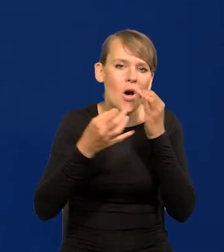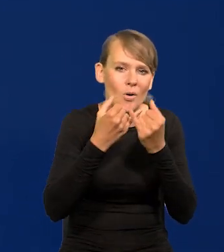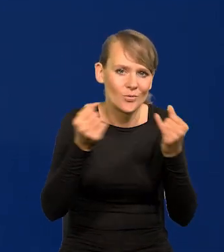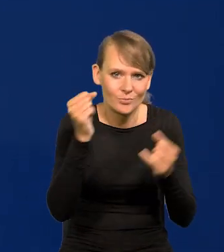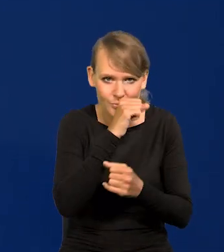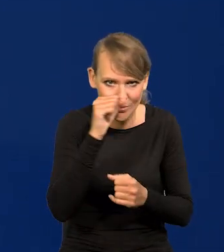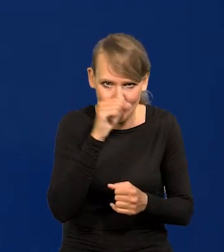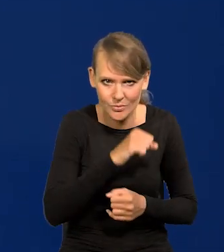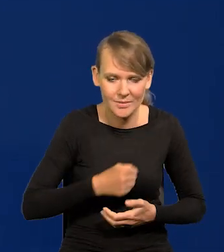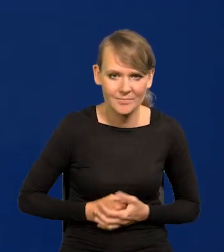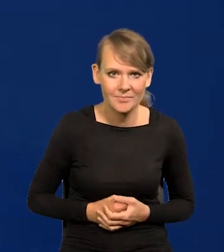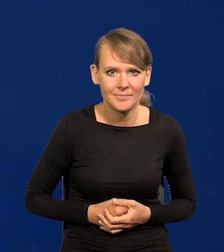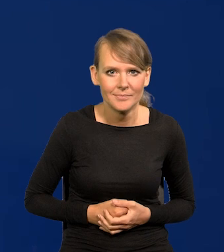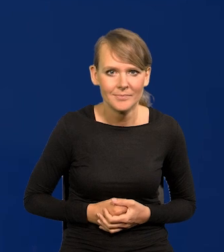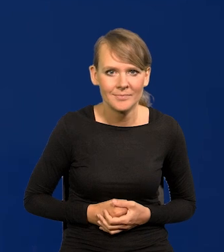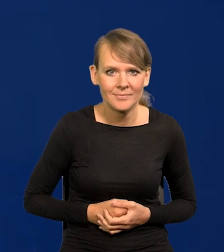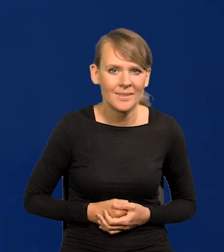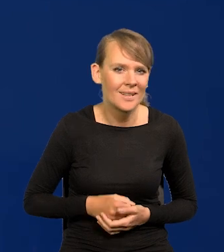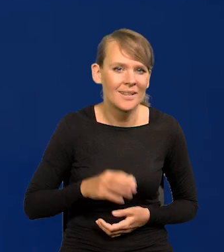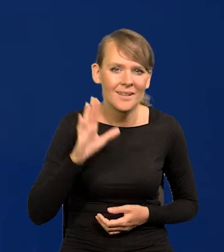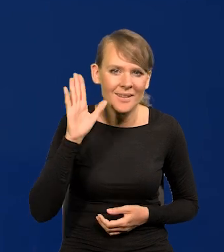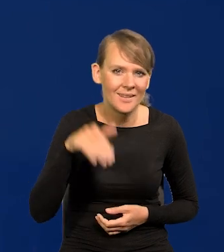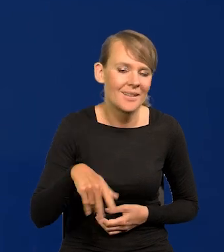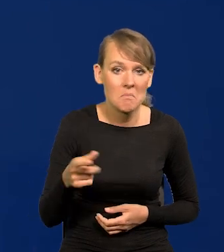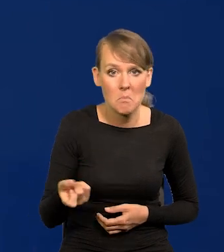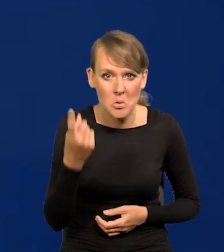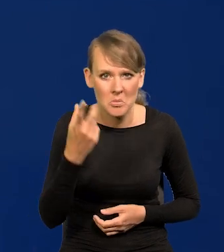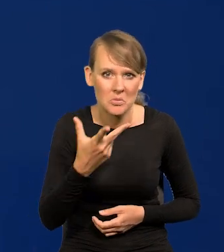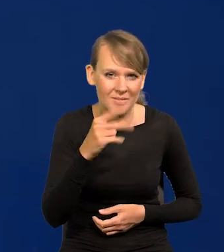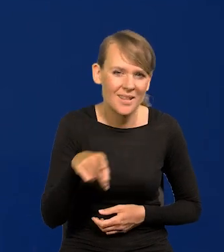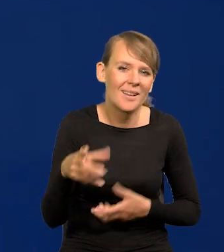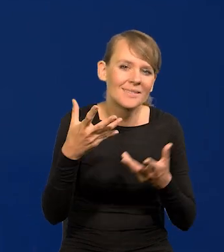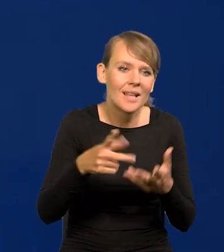I w ogóle w tym nie ma nic szczególnego, chce się ludzi przestraszyć.